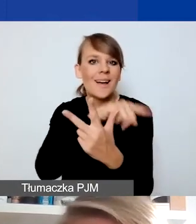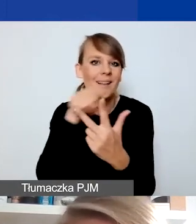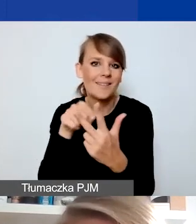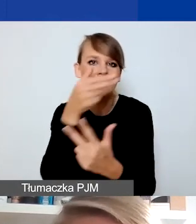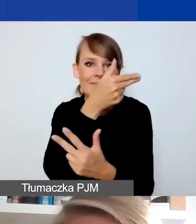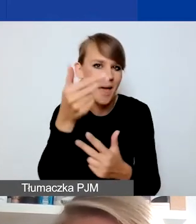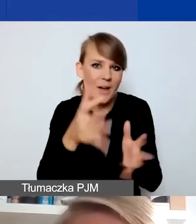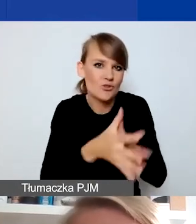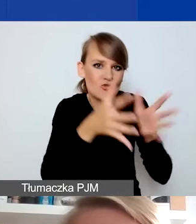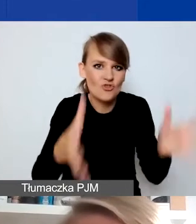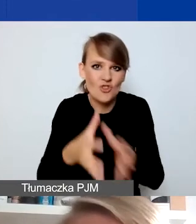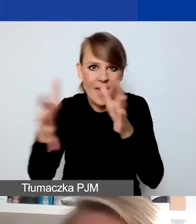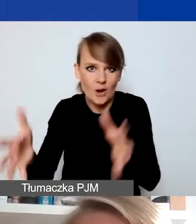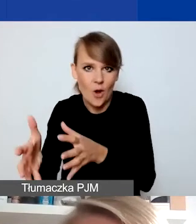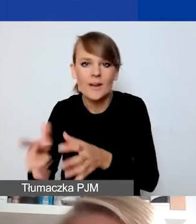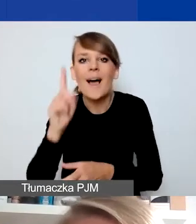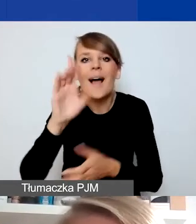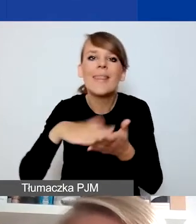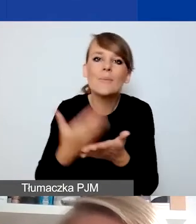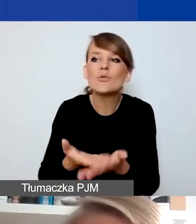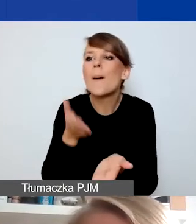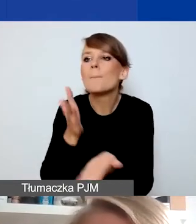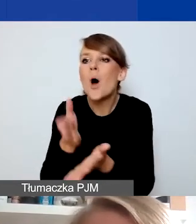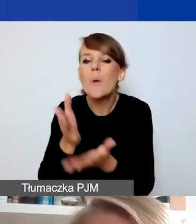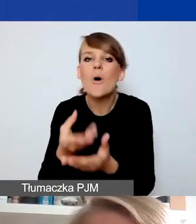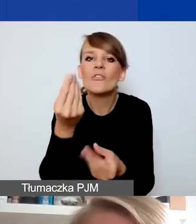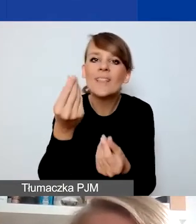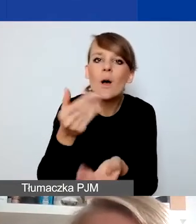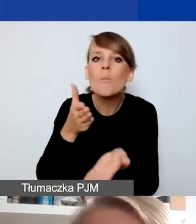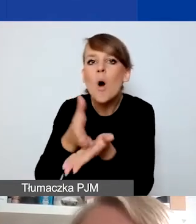że np. działania stricte typu pomoc materialna czy humanitarna